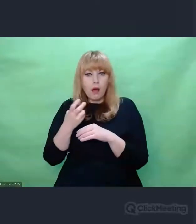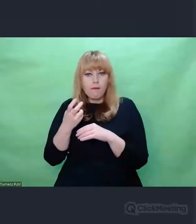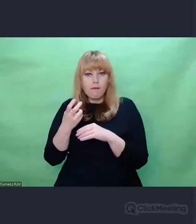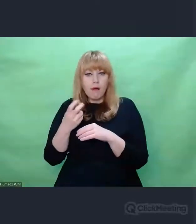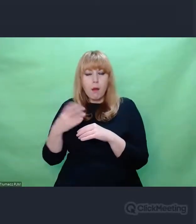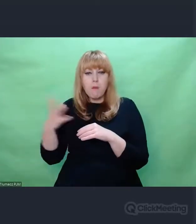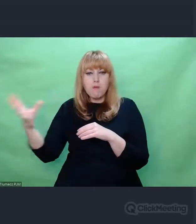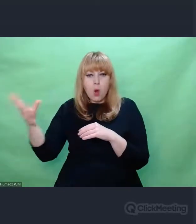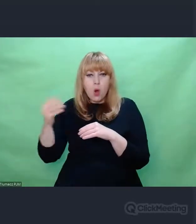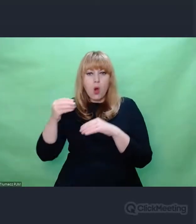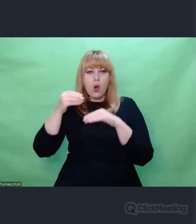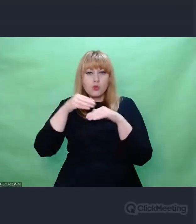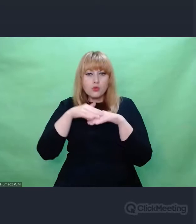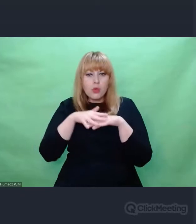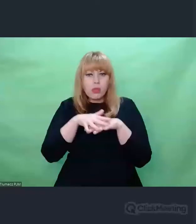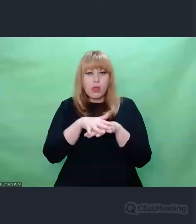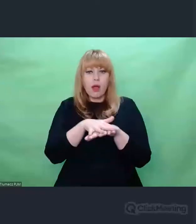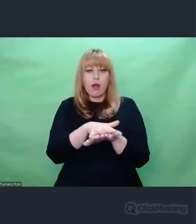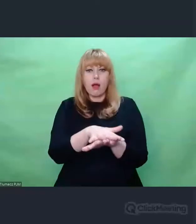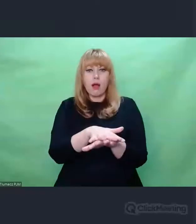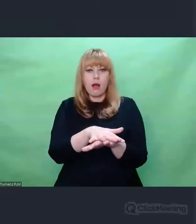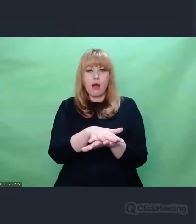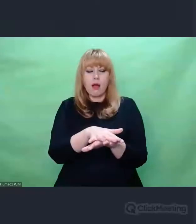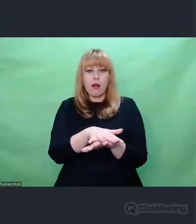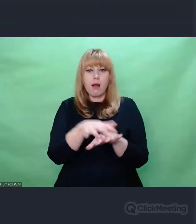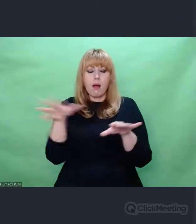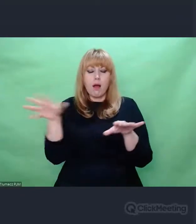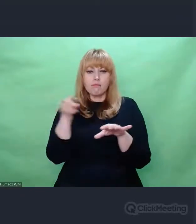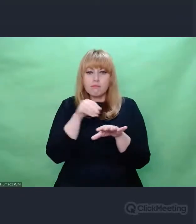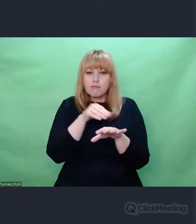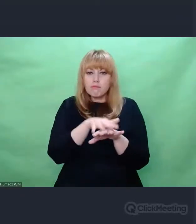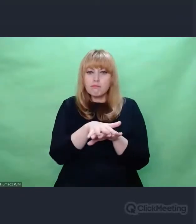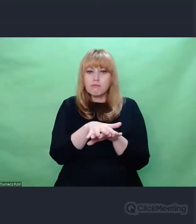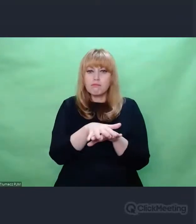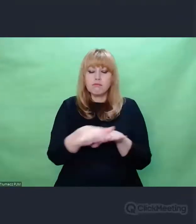czyli takiego fenomenologicznego ciągu przyczynowo-skutkowego,